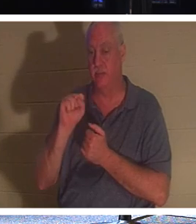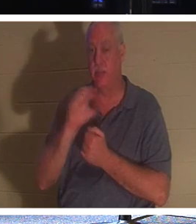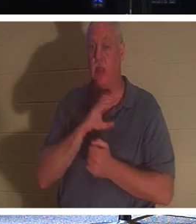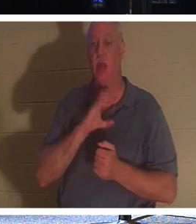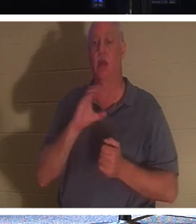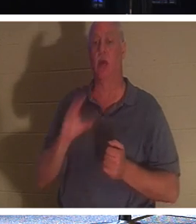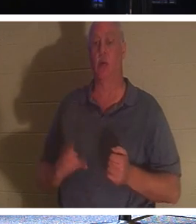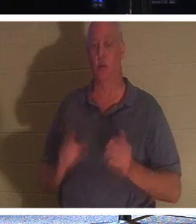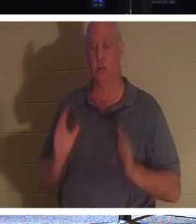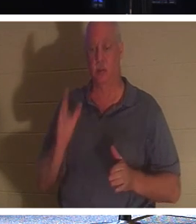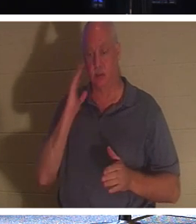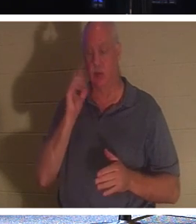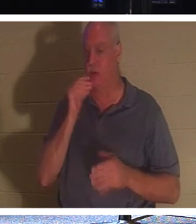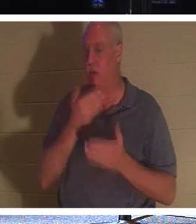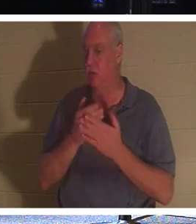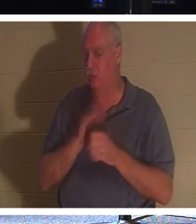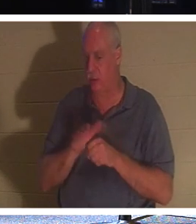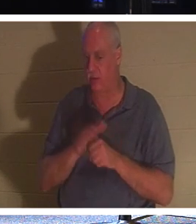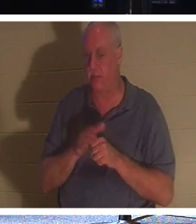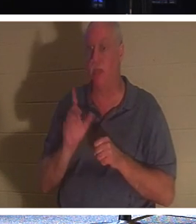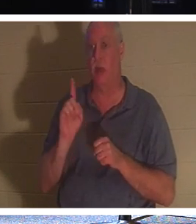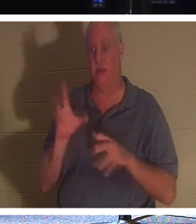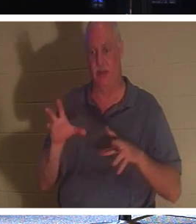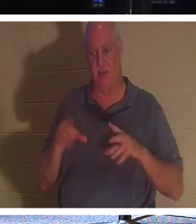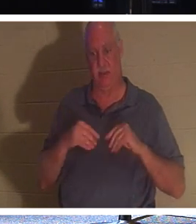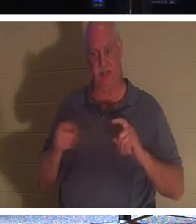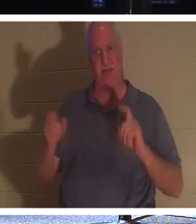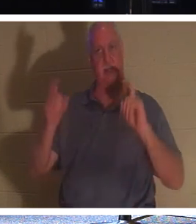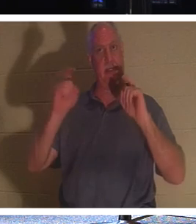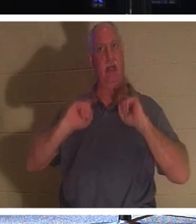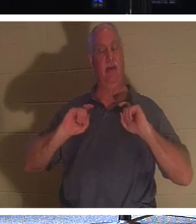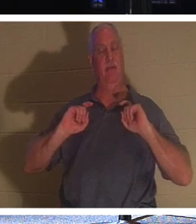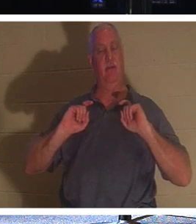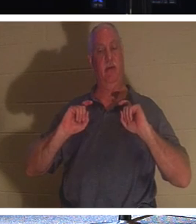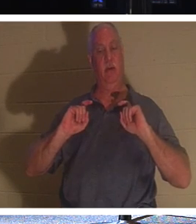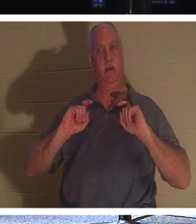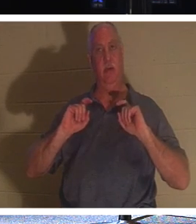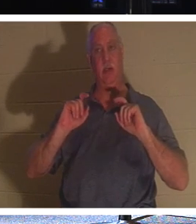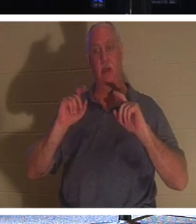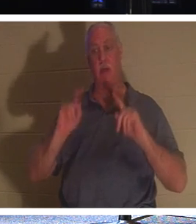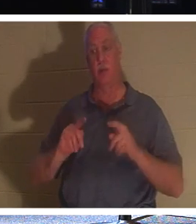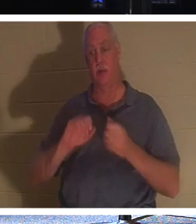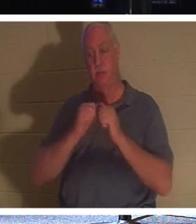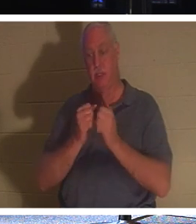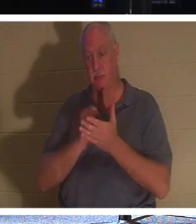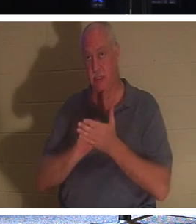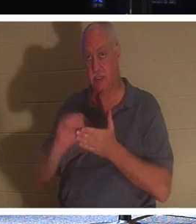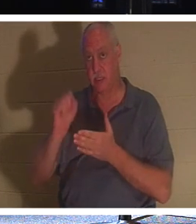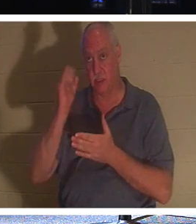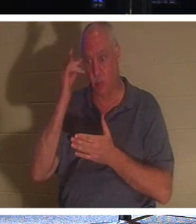선물을 받을 만큼 부족하다는 것을 알기 때문입니다. 그리스도인이 되었기 때문에 성인이 된 사람.